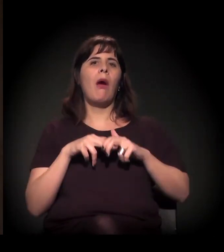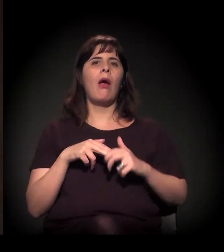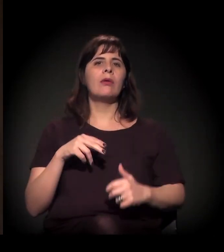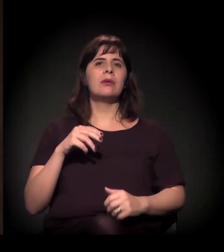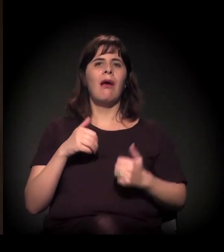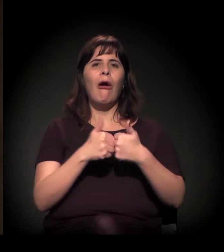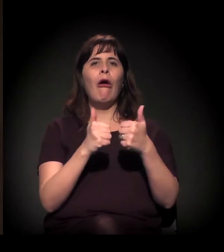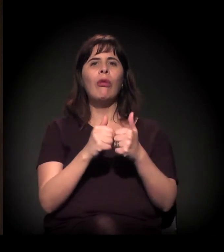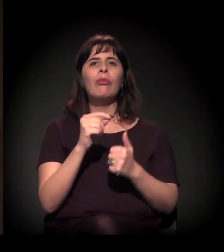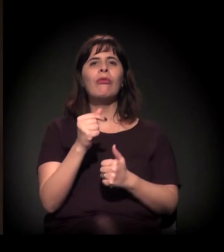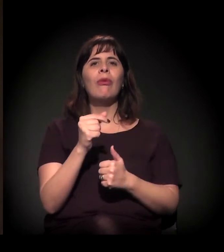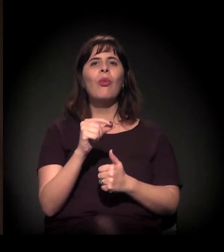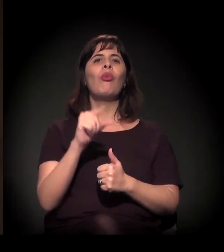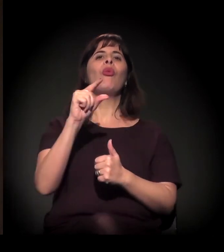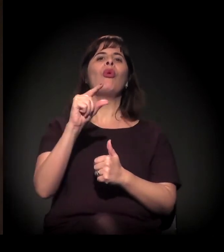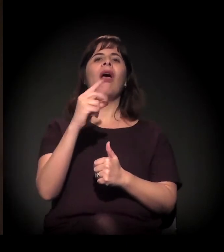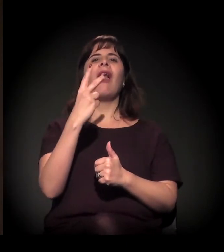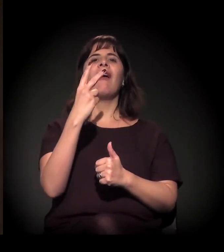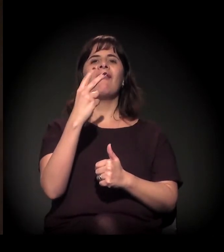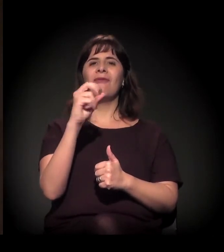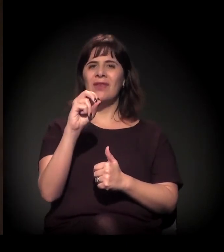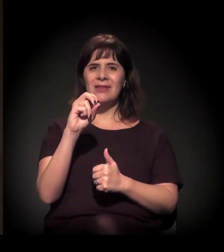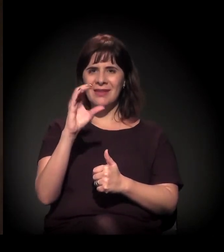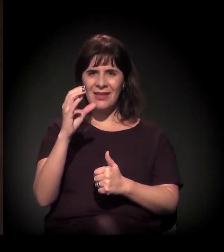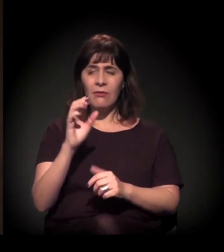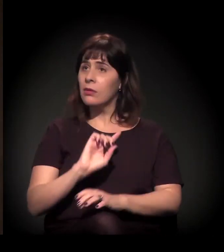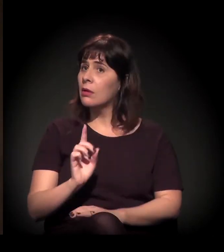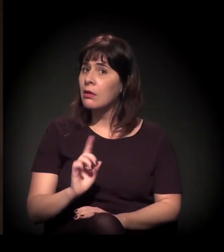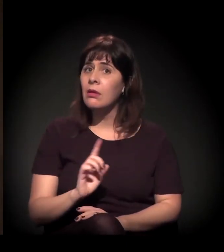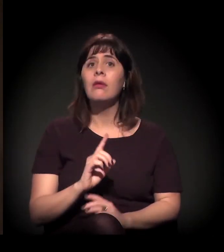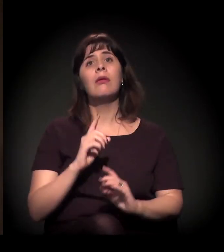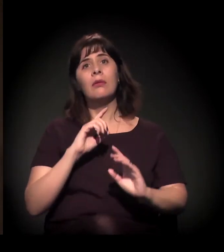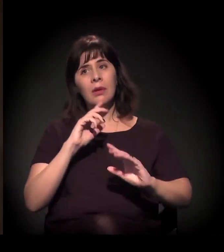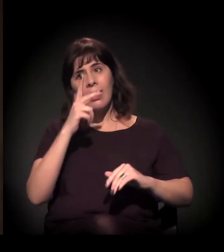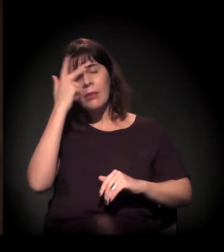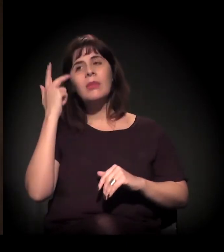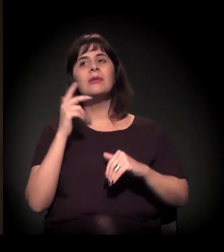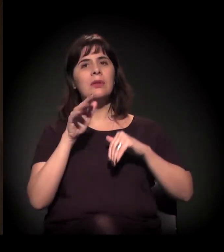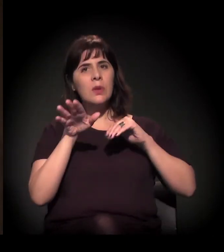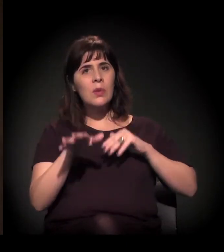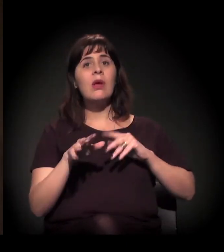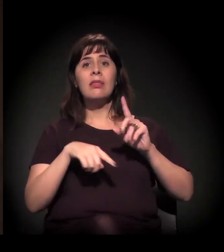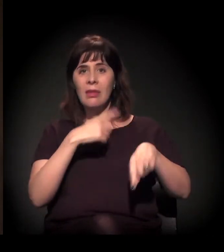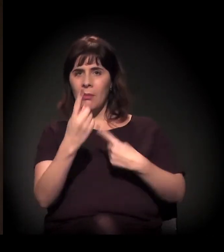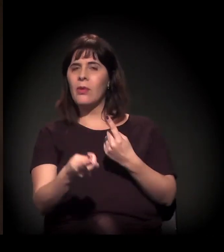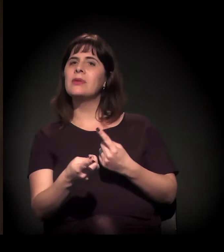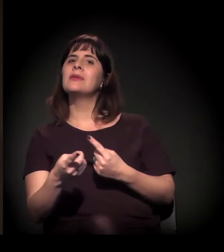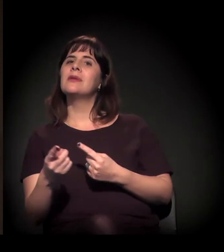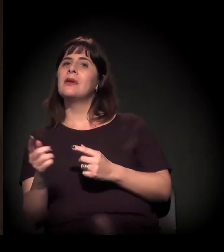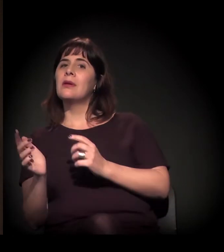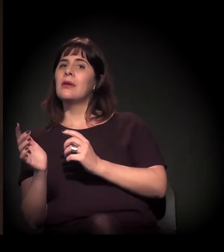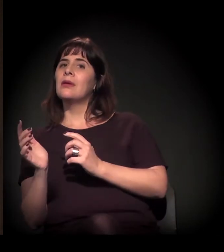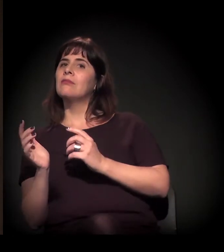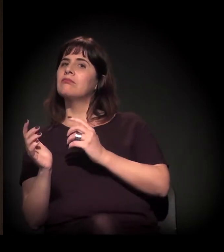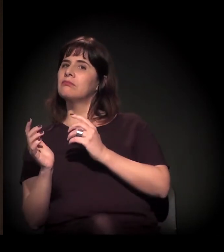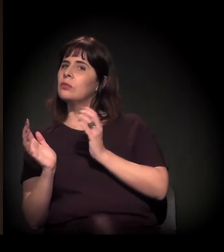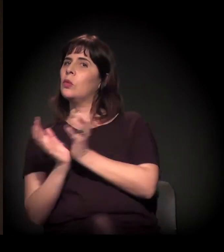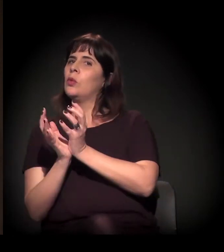Parte desse processo, inclusive foi, capturada pela agenda da direita.